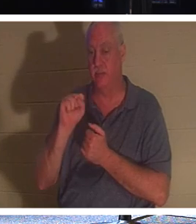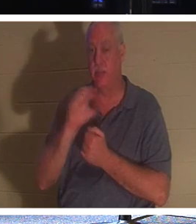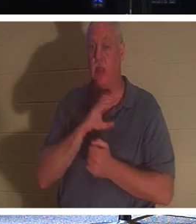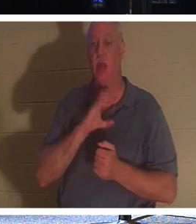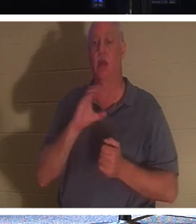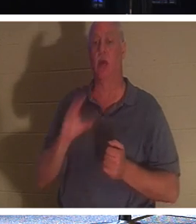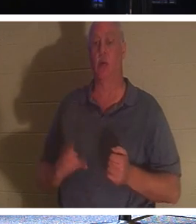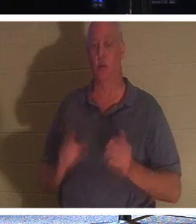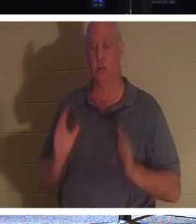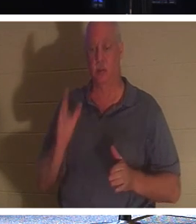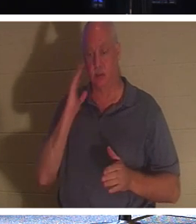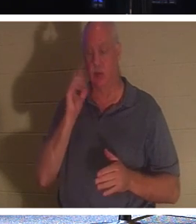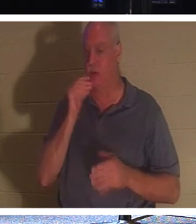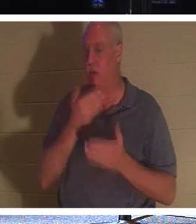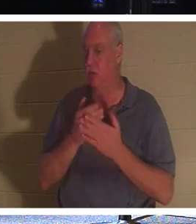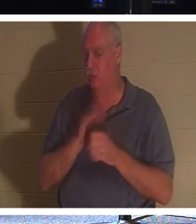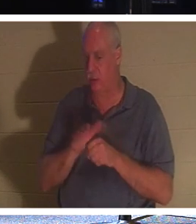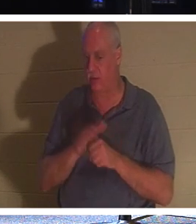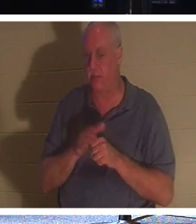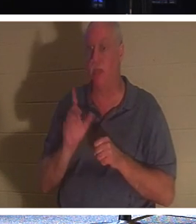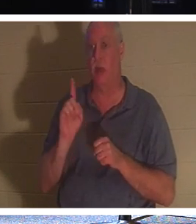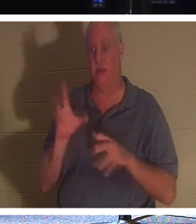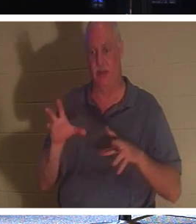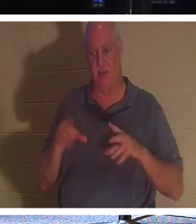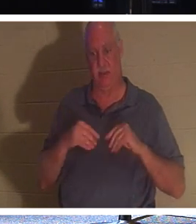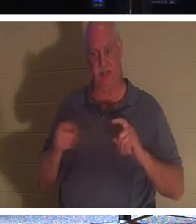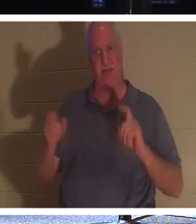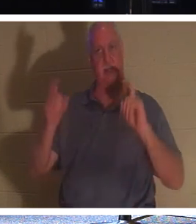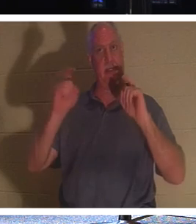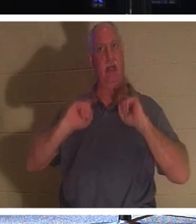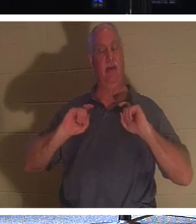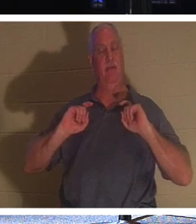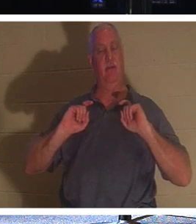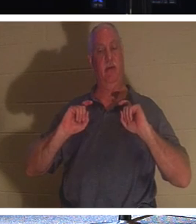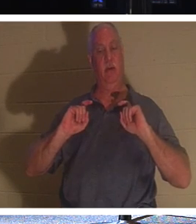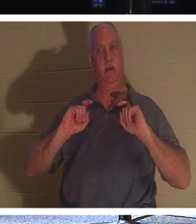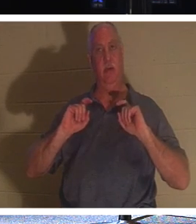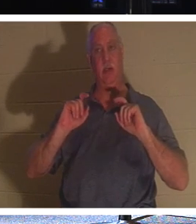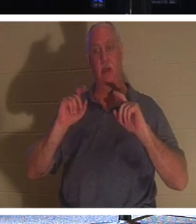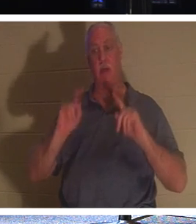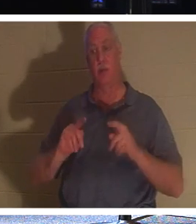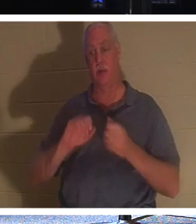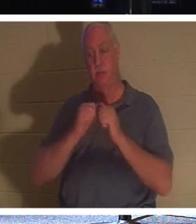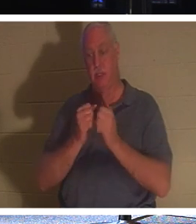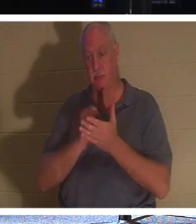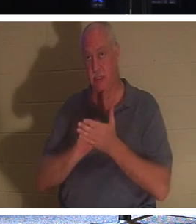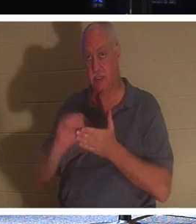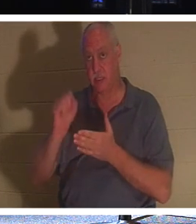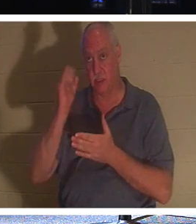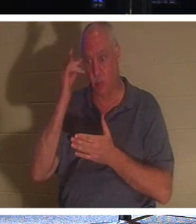ne sont pas assez bons, ils ont reçu un don. Une personne qui est un saint, parce qu'elle est devenue chrétienne.